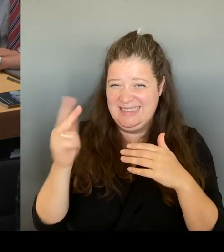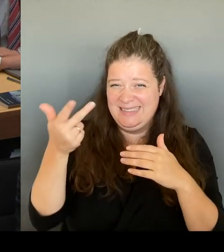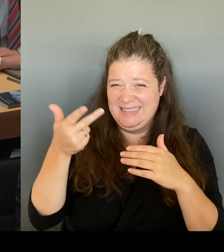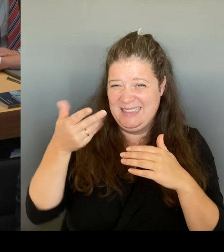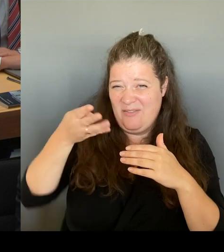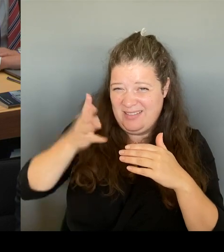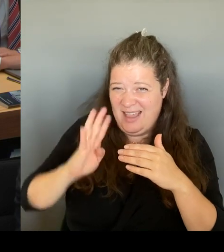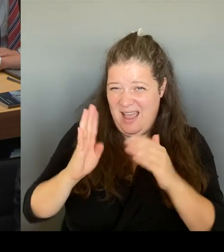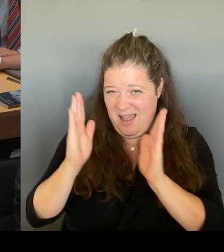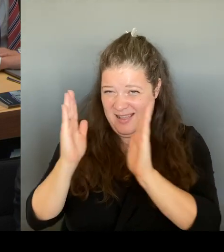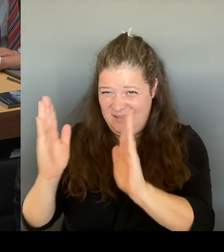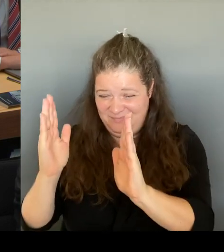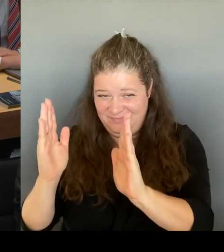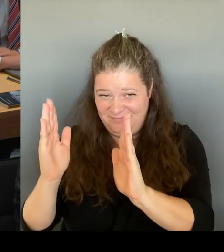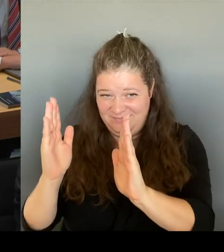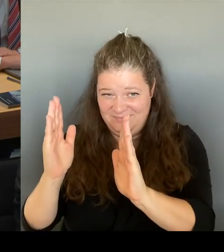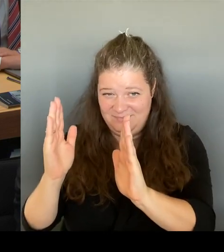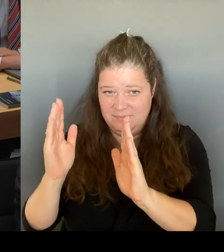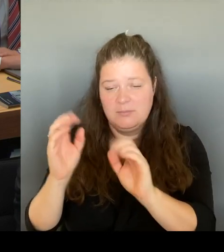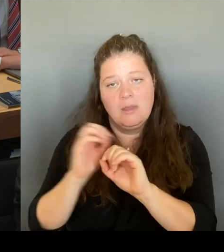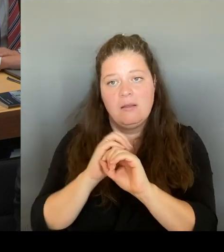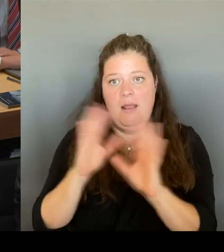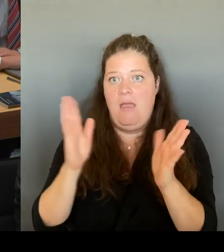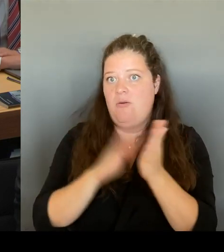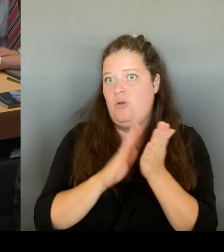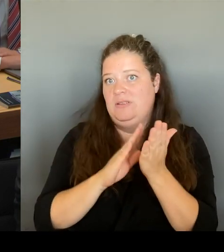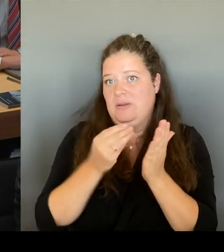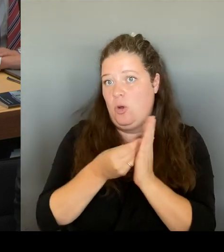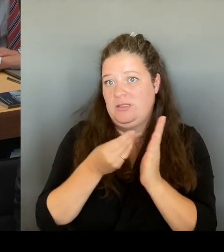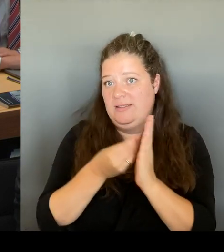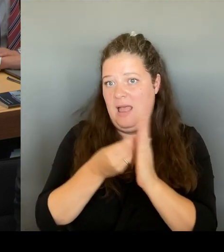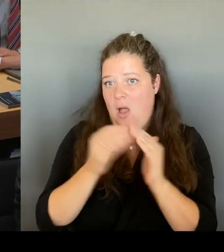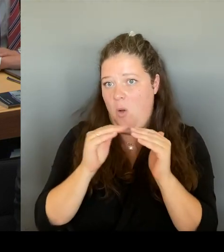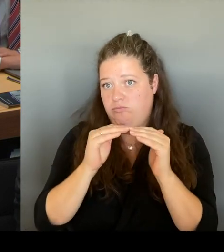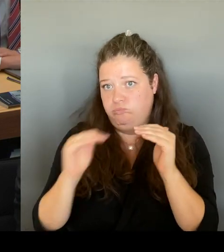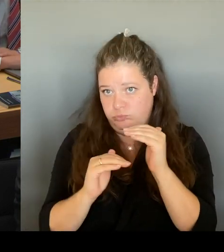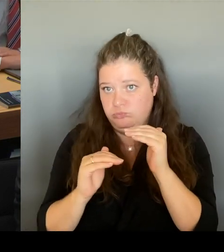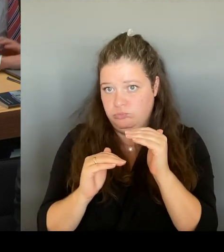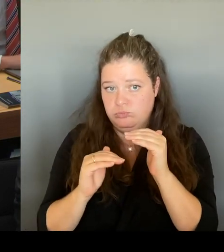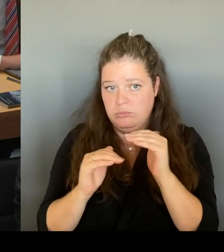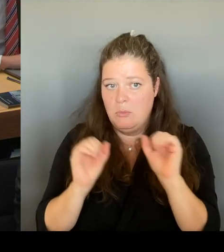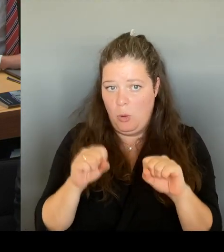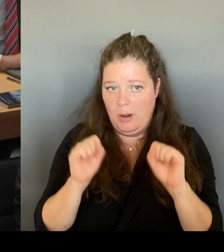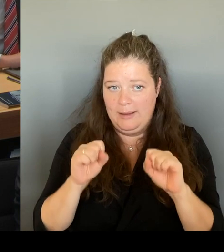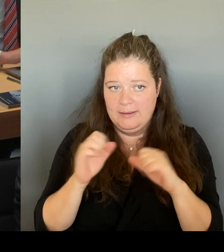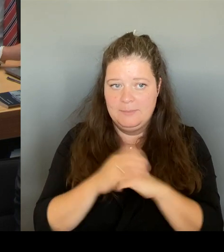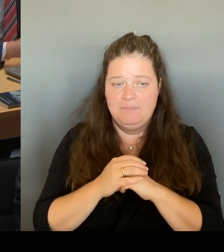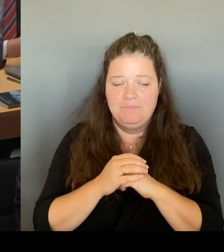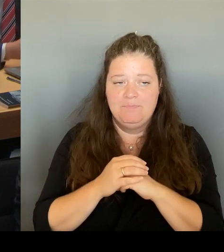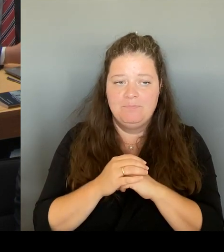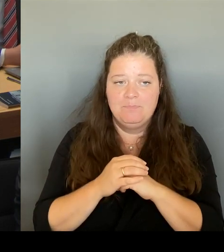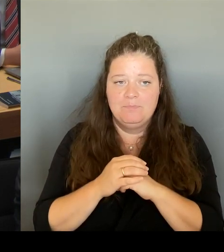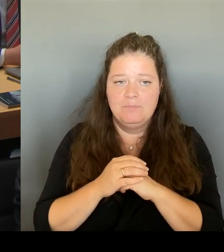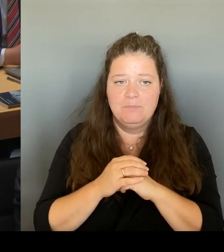auch einen Bereich hier in Berlin, nämlich in der Friedrichstraße, dort,